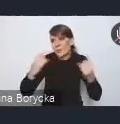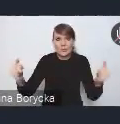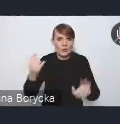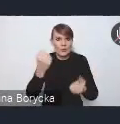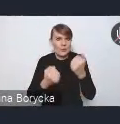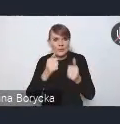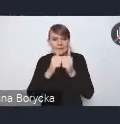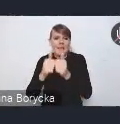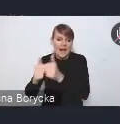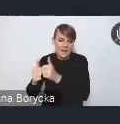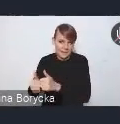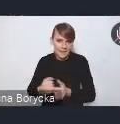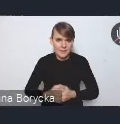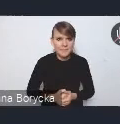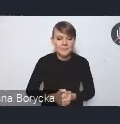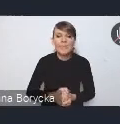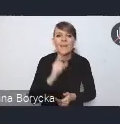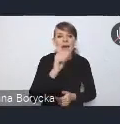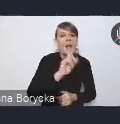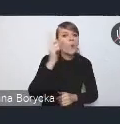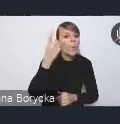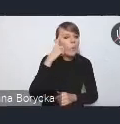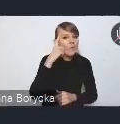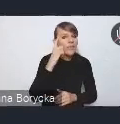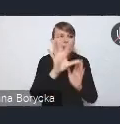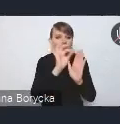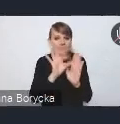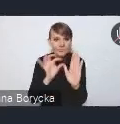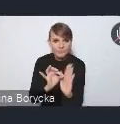Wśród tych kluczowych obszarów, wyzwań,